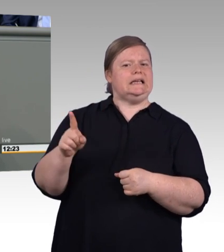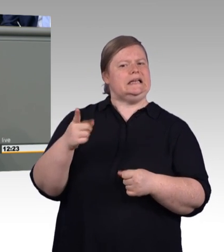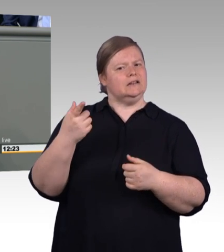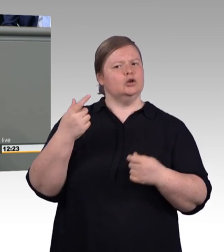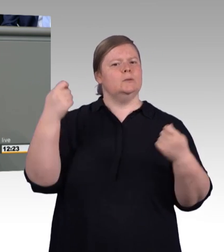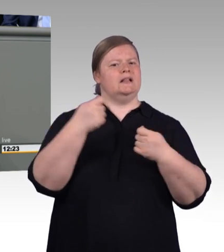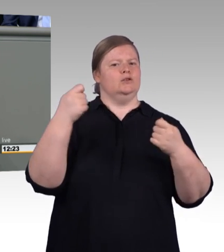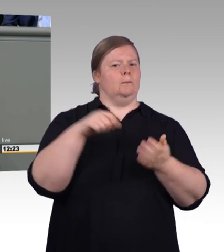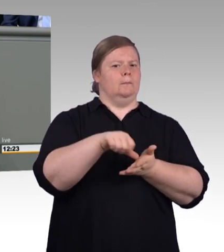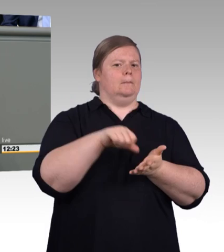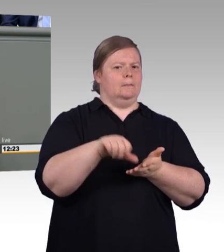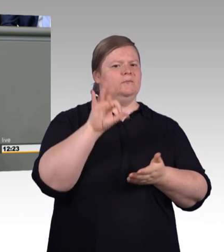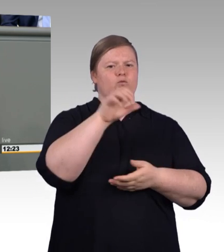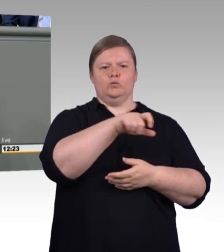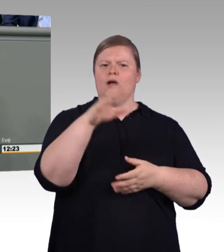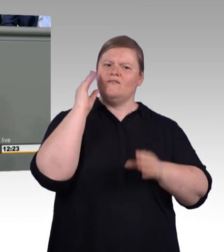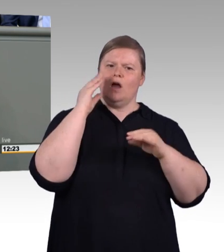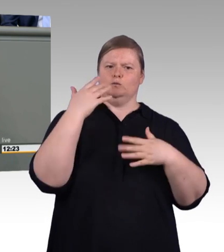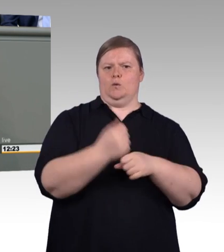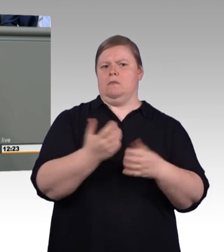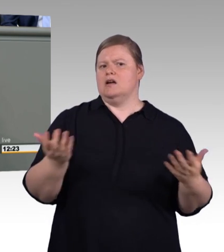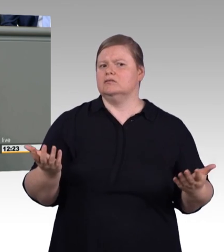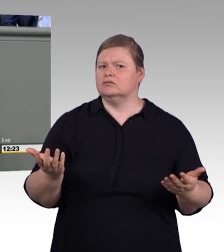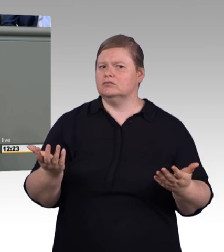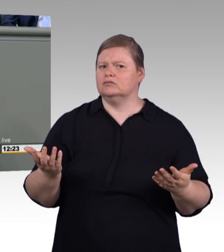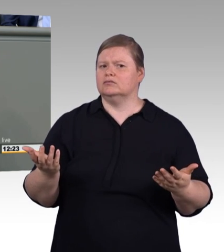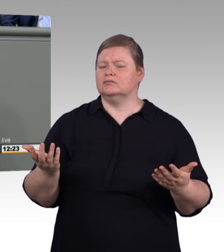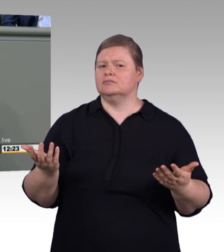(Rednerwechsel) In den innovativen Hotspots in Tel Aviv, in Paris, in Stockholm oder im Silicon Valley.